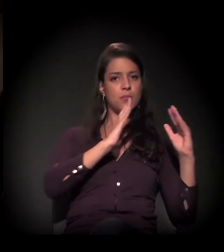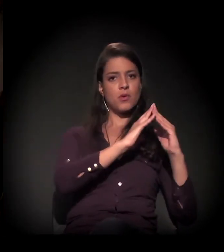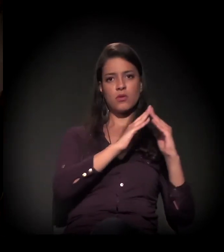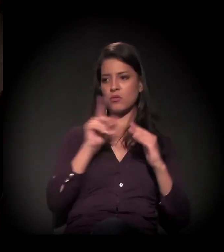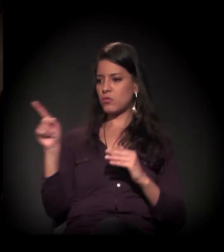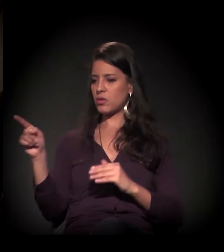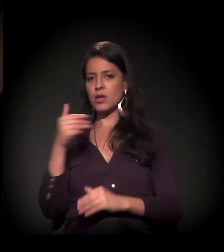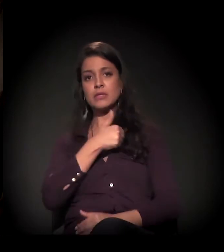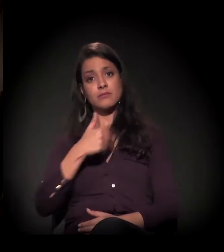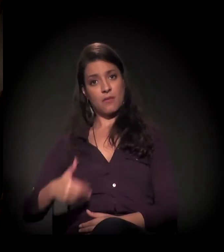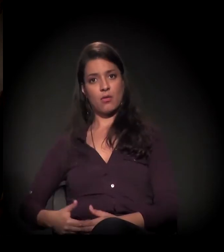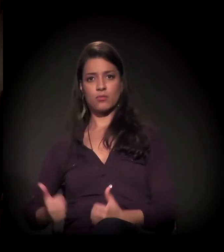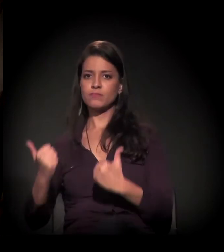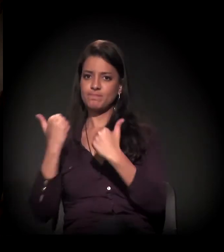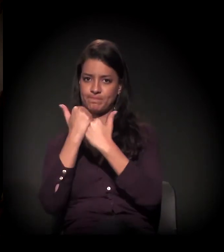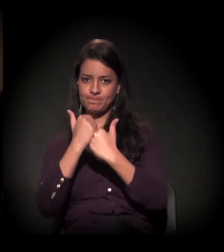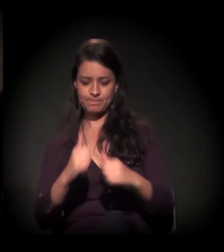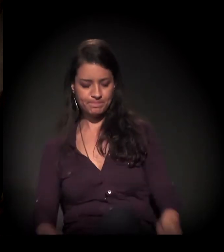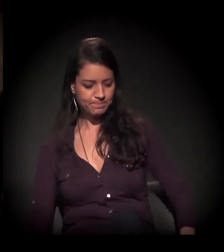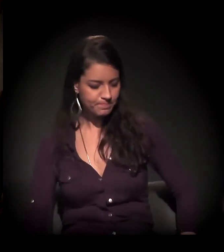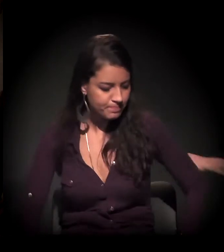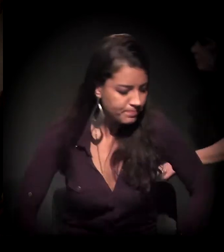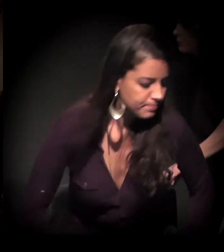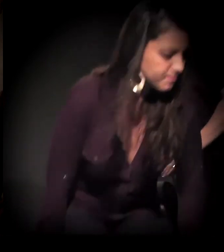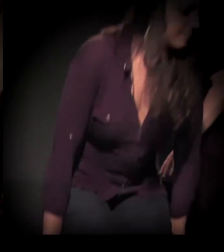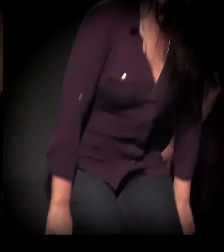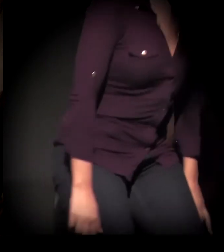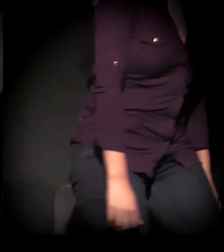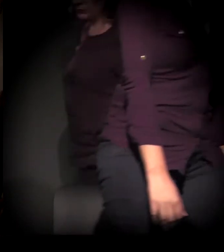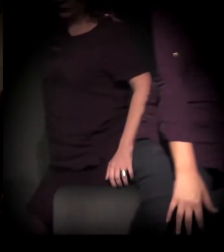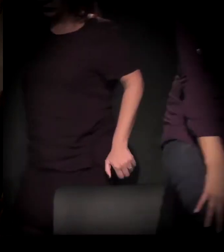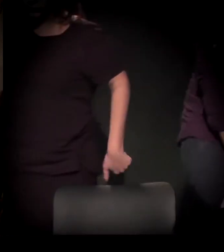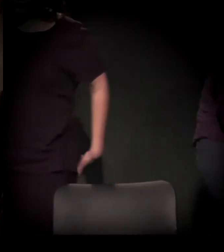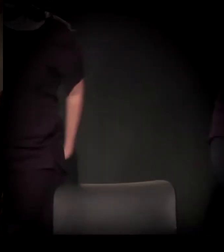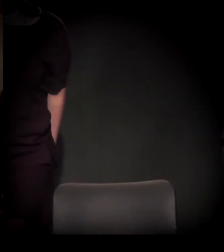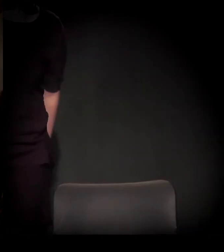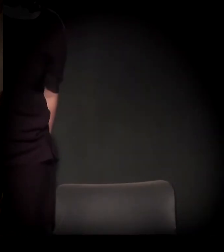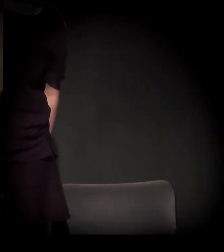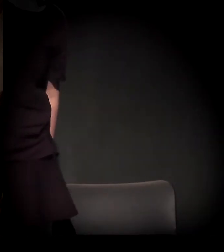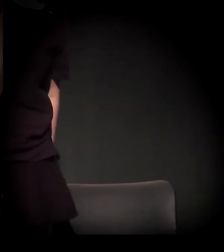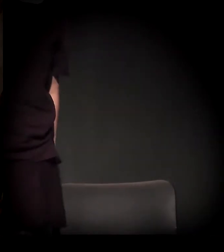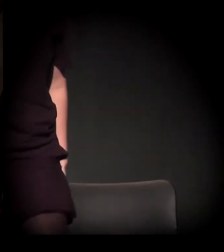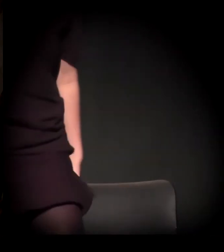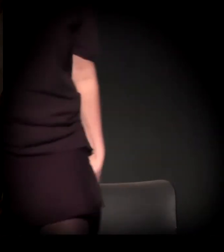O que a gente vive neste momento são períodos de violência.